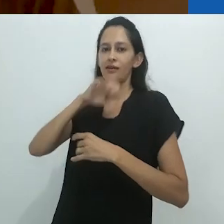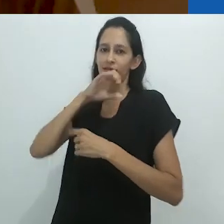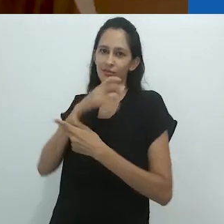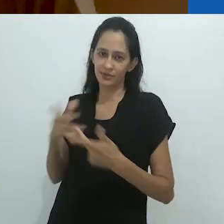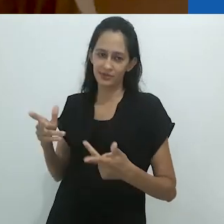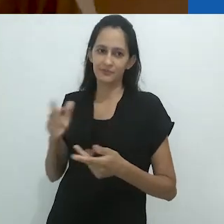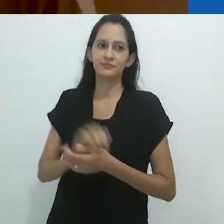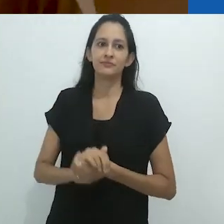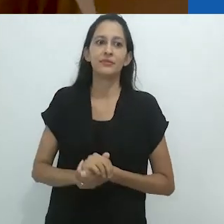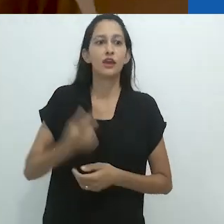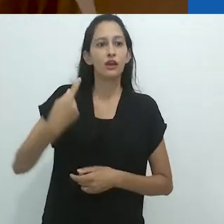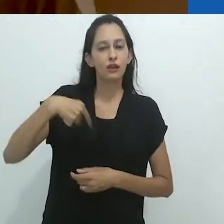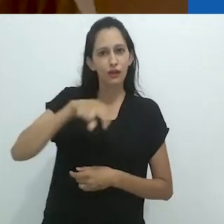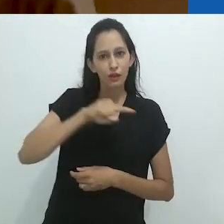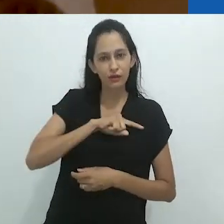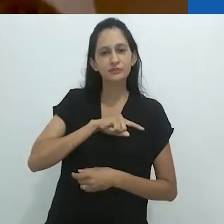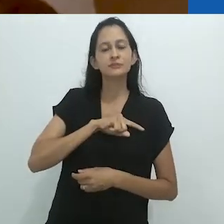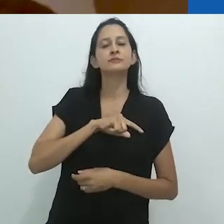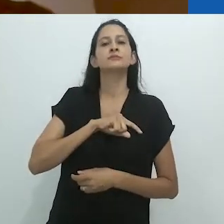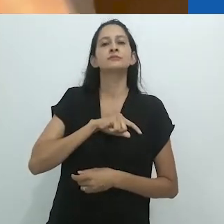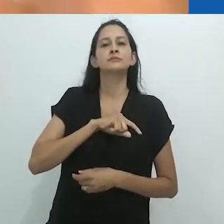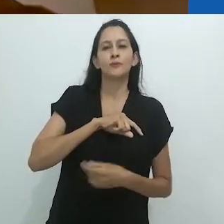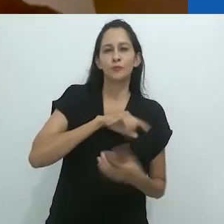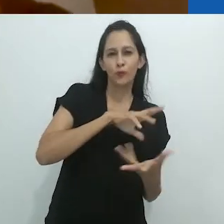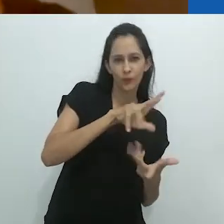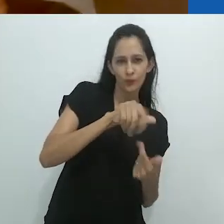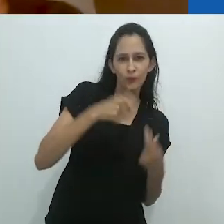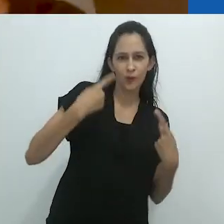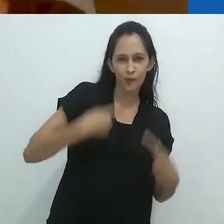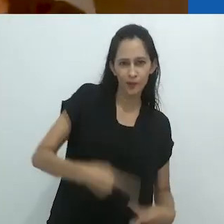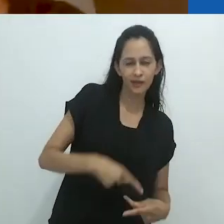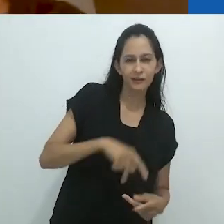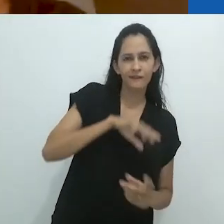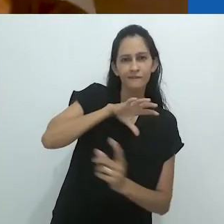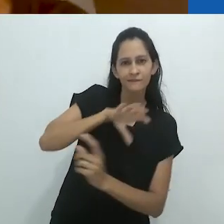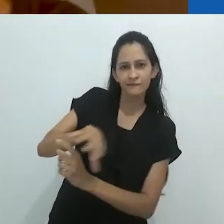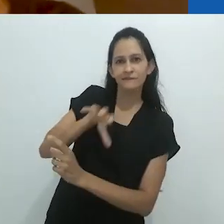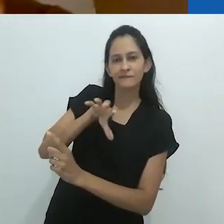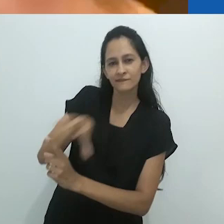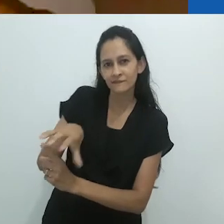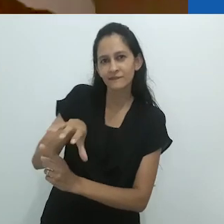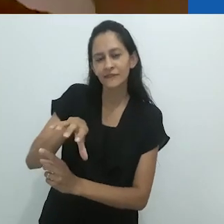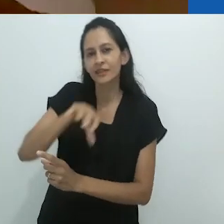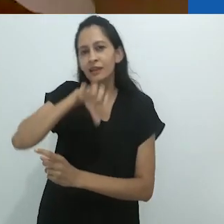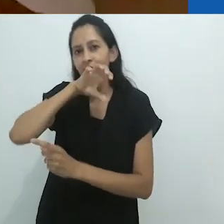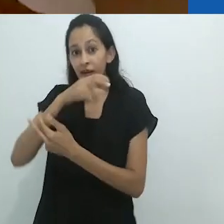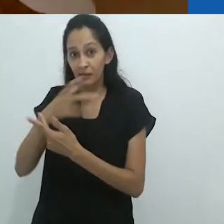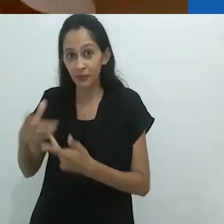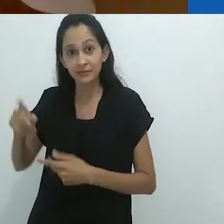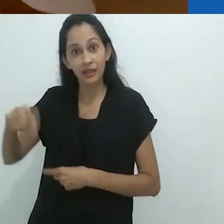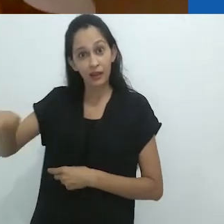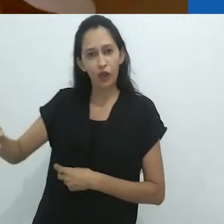Assim como impomos o mundo humano aos animais, sem dúvida,